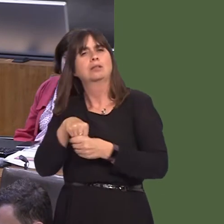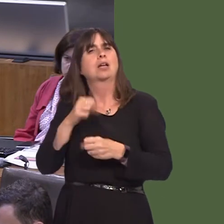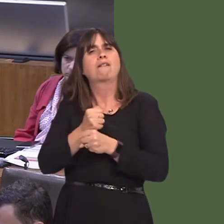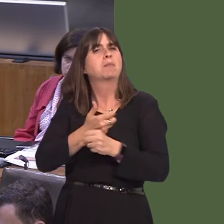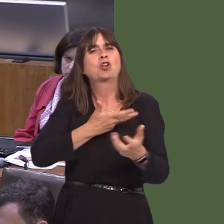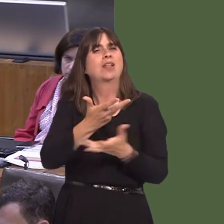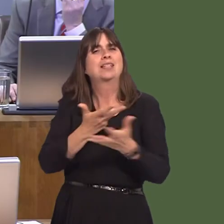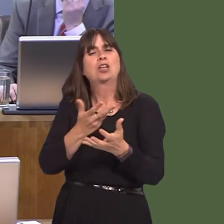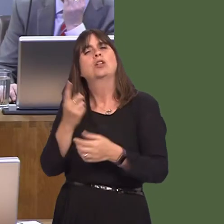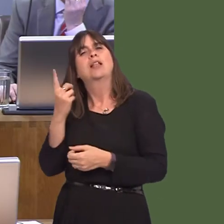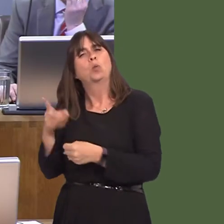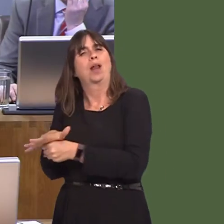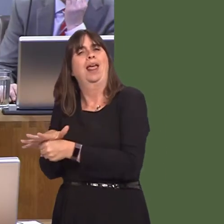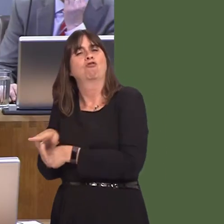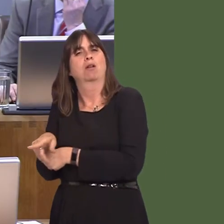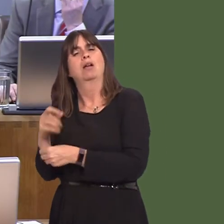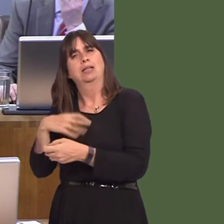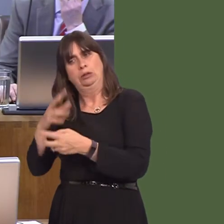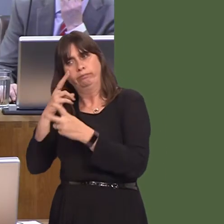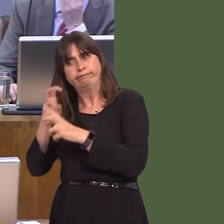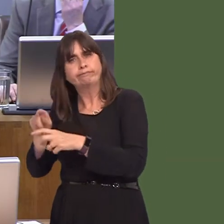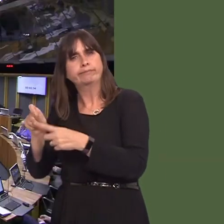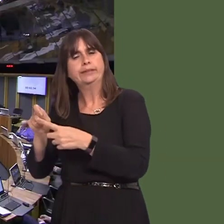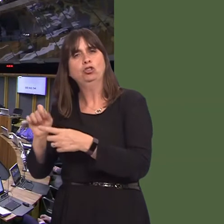consultation. Y Llywydd / The Llywydd: Vikki Howells.